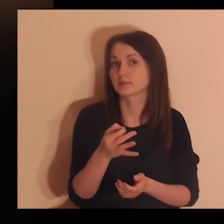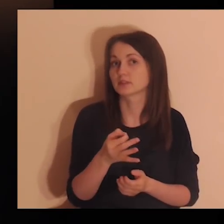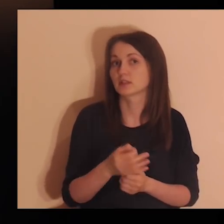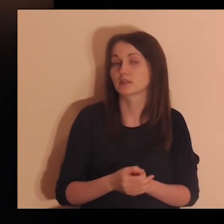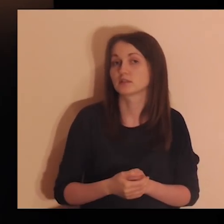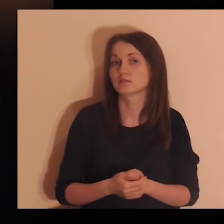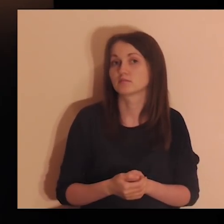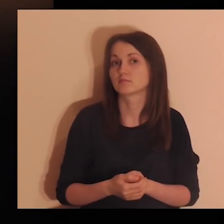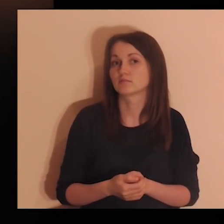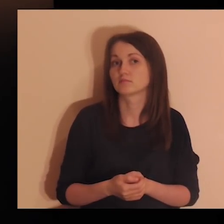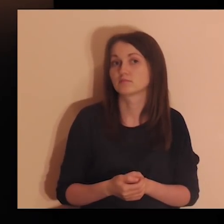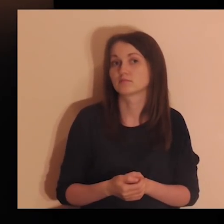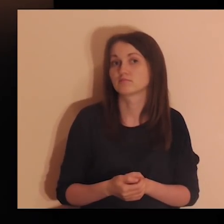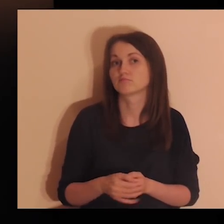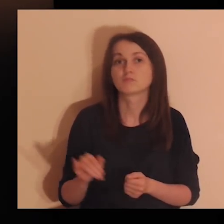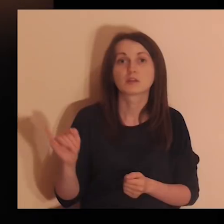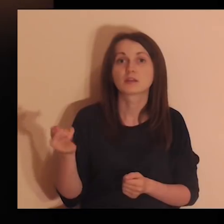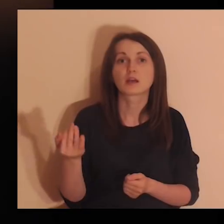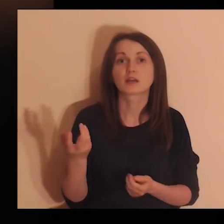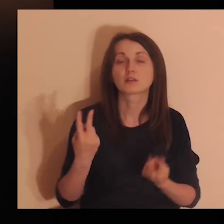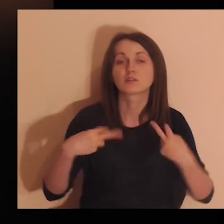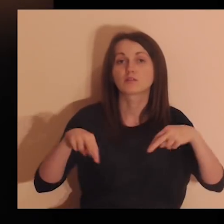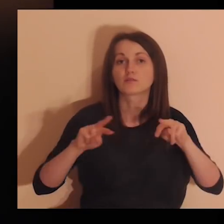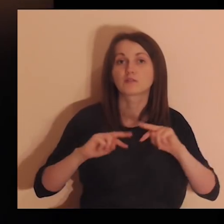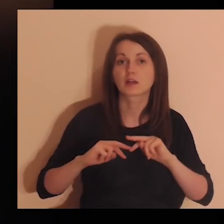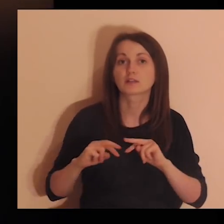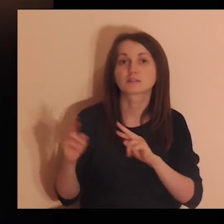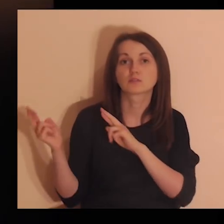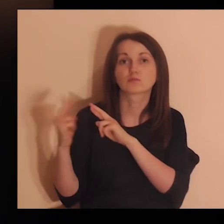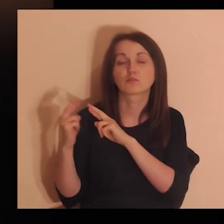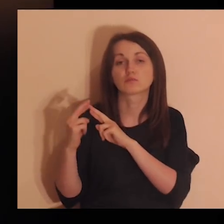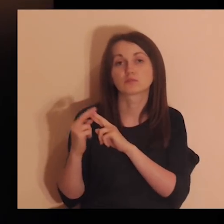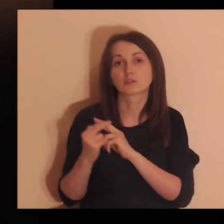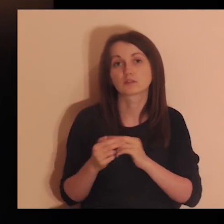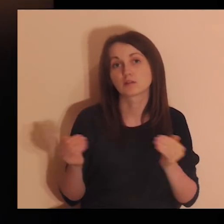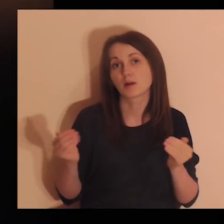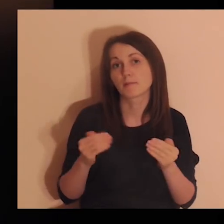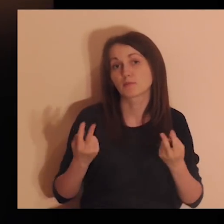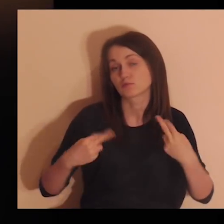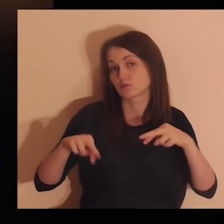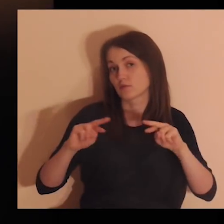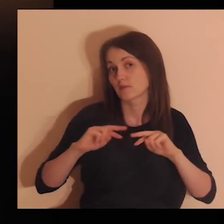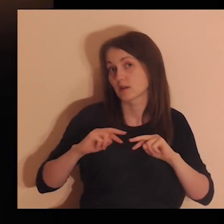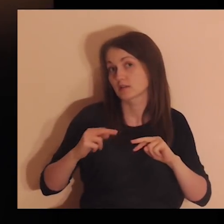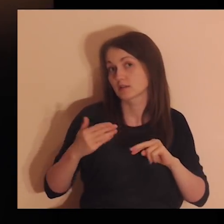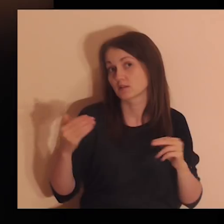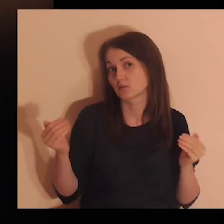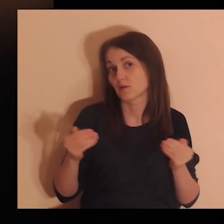Zapytaj Go, czy wracać do jakiejś relacji, czy wracać do kontaktu.